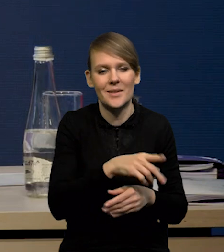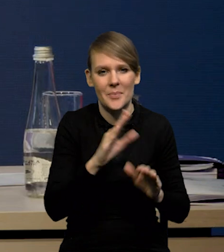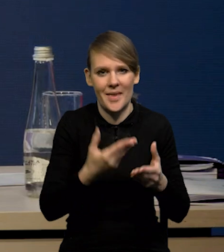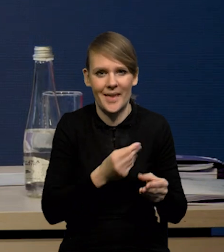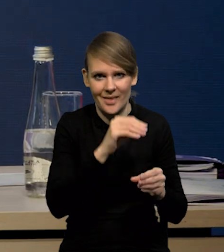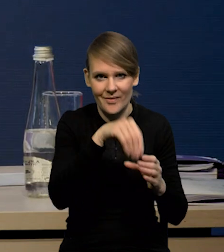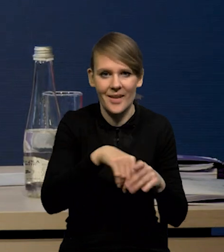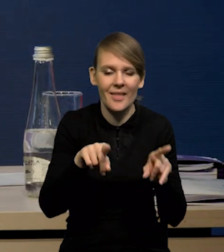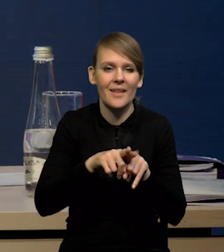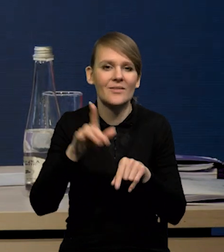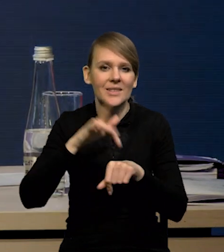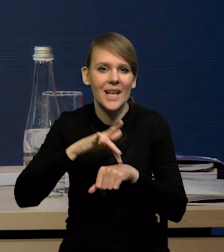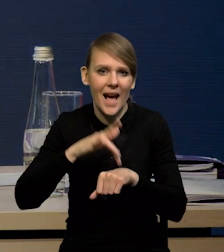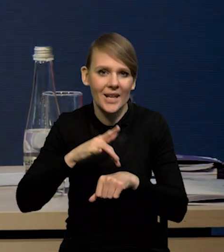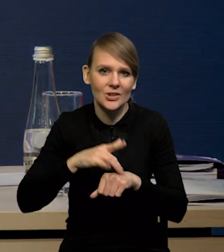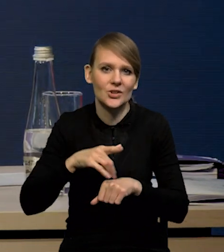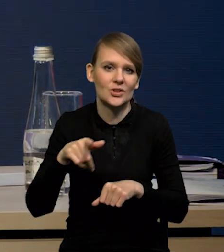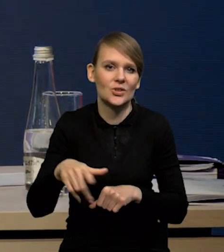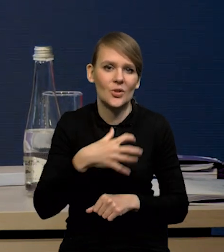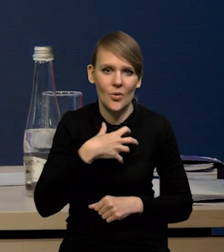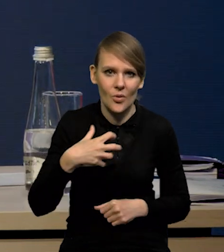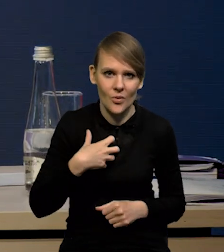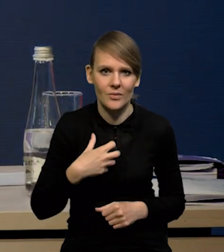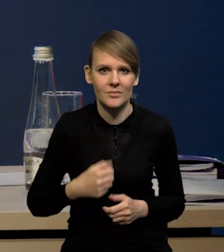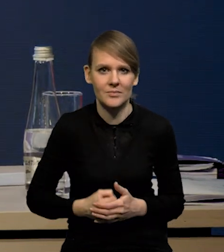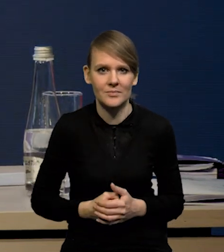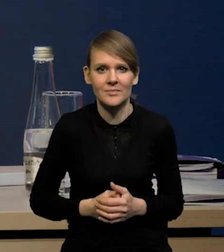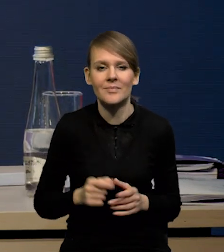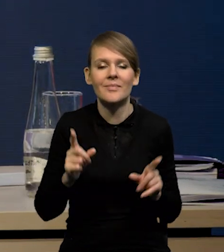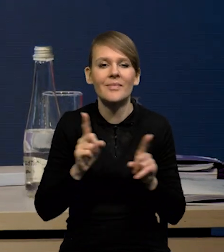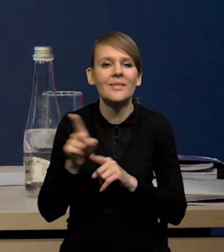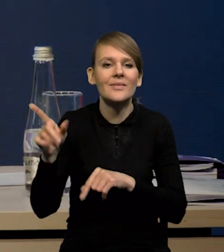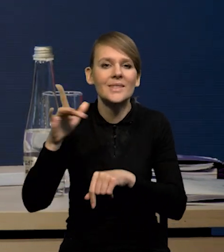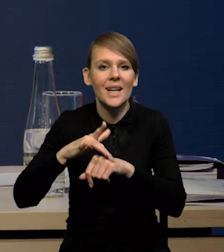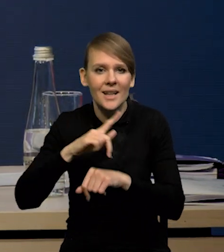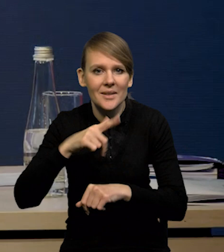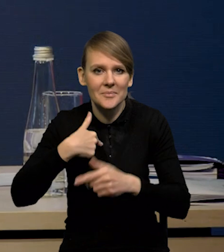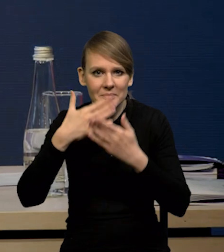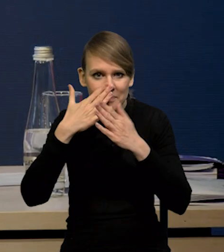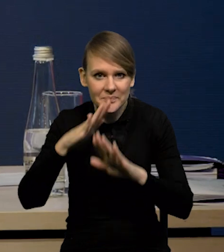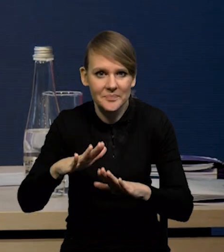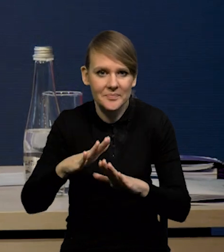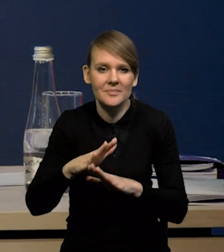Również te wskaźniki koniunktury czy ten nasz wskaźnik opting który Państwu pokazujemy na podstawie szybkiego monitoringu,